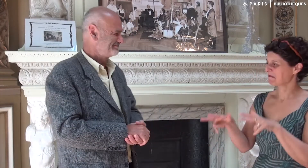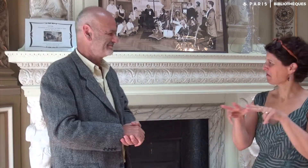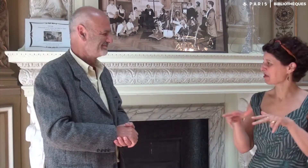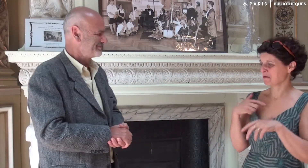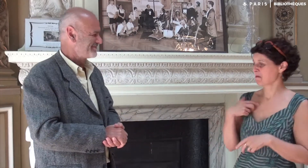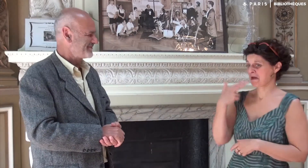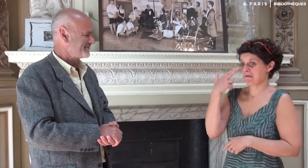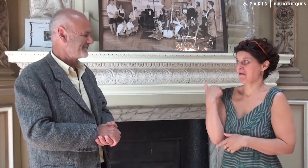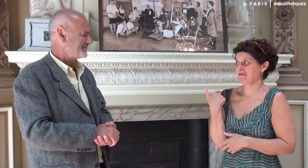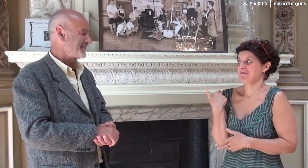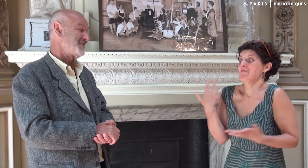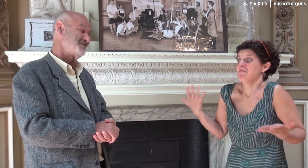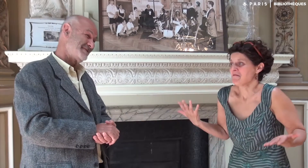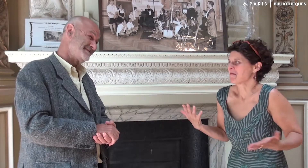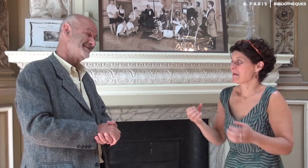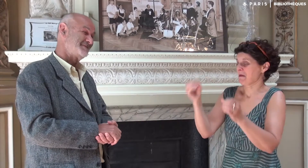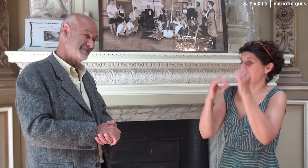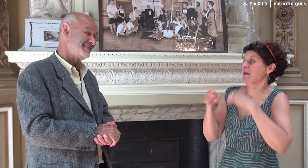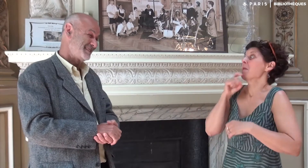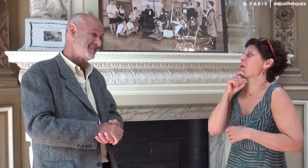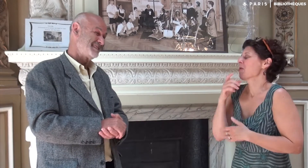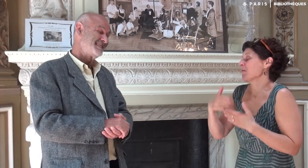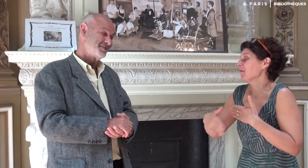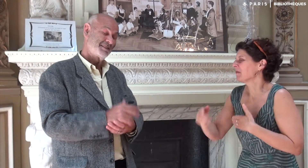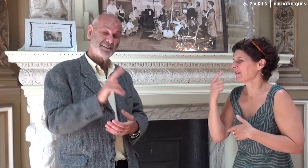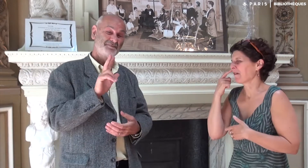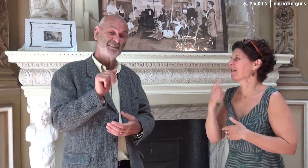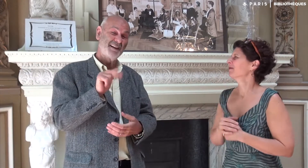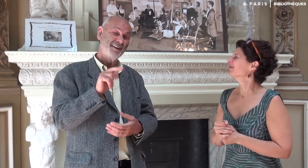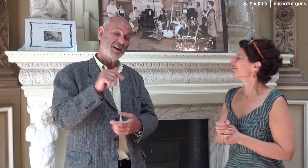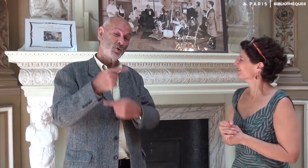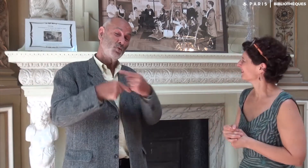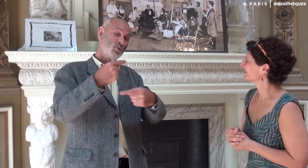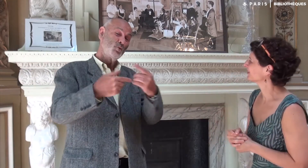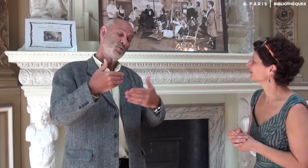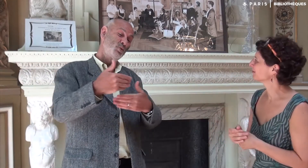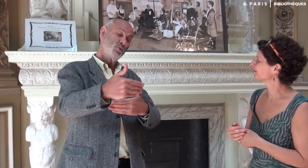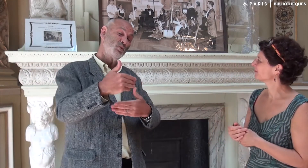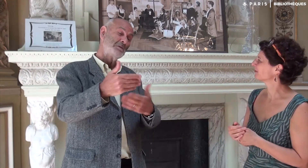Malheureusement, je n’ai pas encore visionné ces vidéos en LSF. La réalisation est en cours,